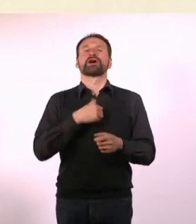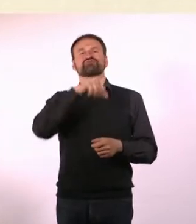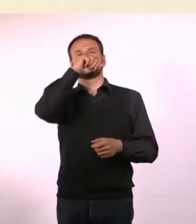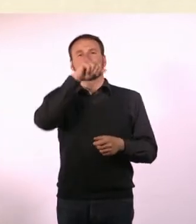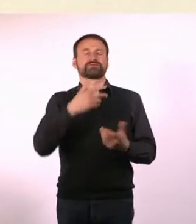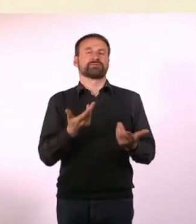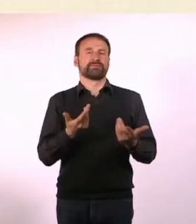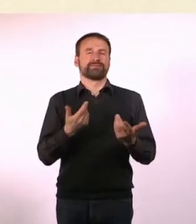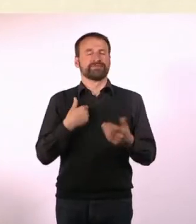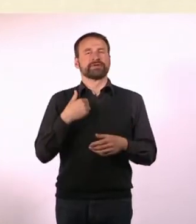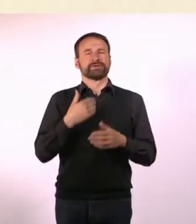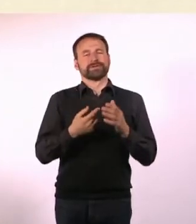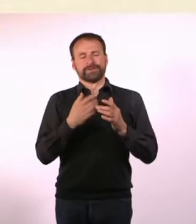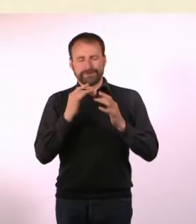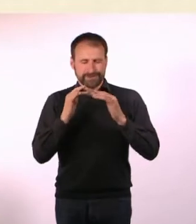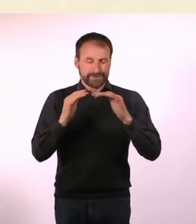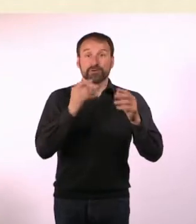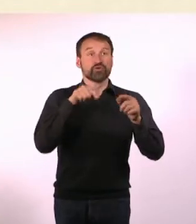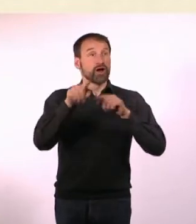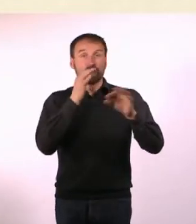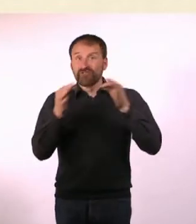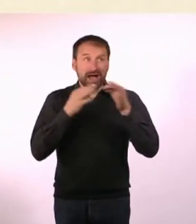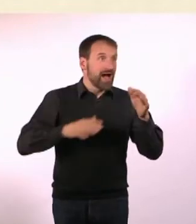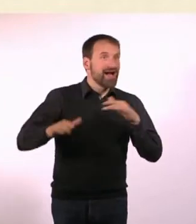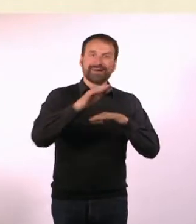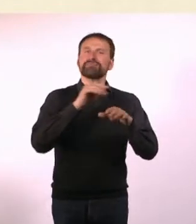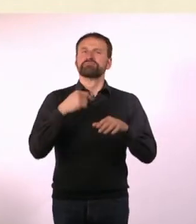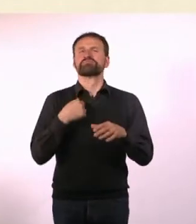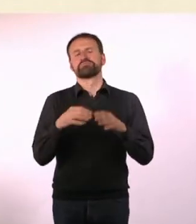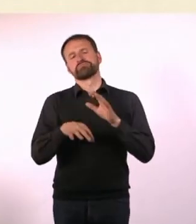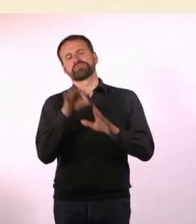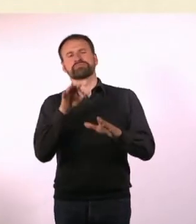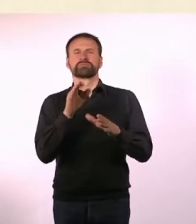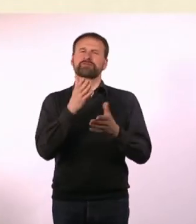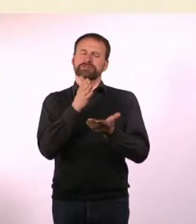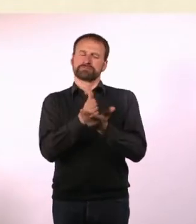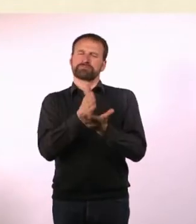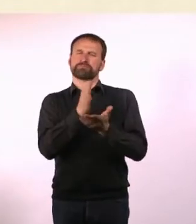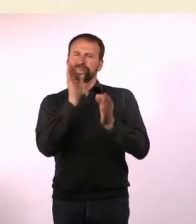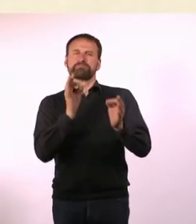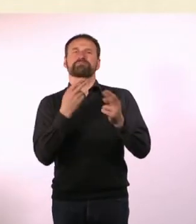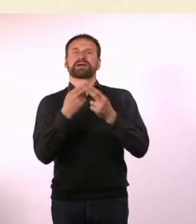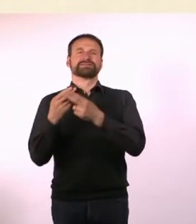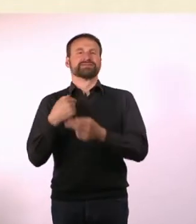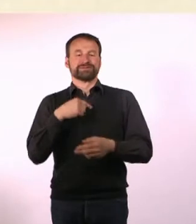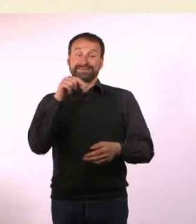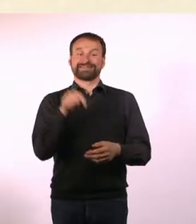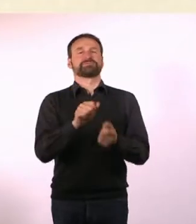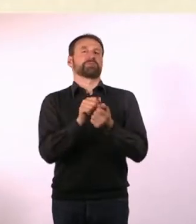Ich habe herausgefunden, was der goldene Mittelweg wäre und habe es genommen. Um genau zu sein, heißt Dein Magazin ja: